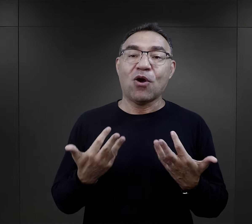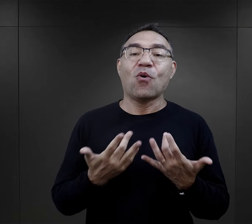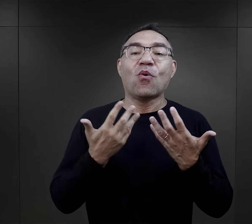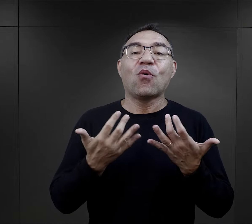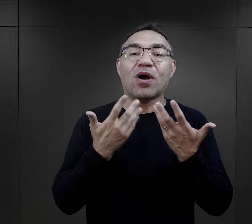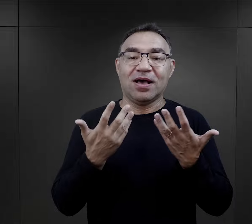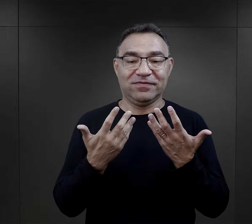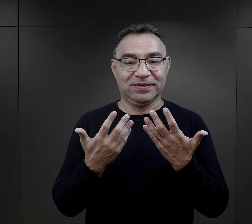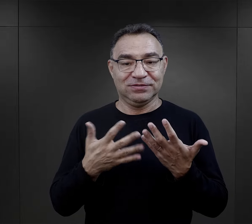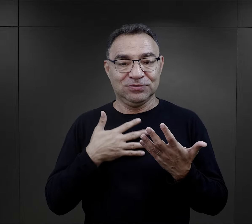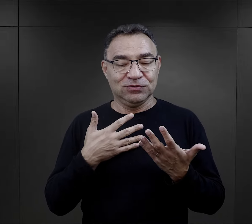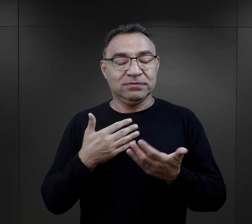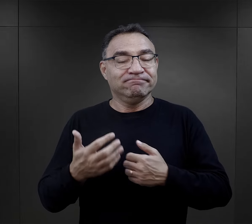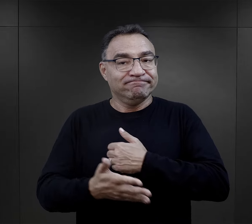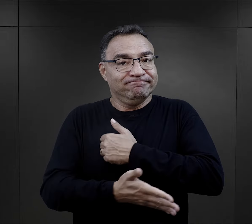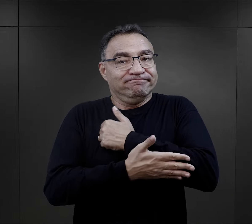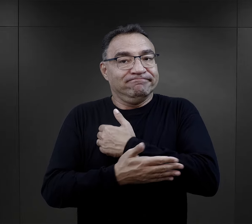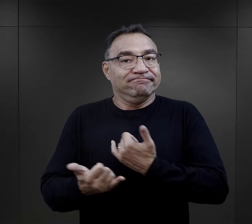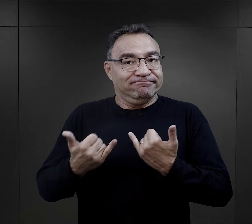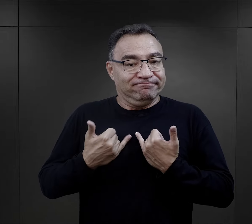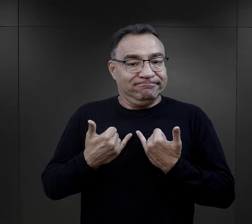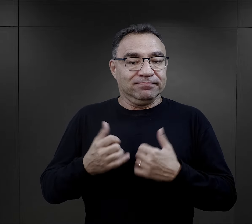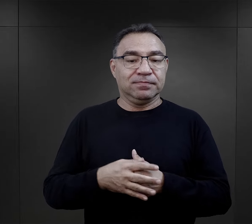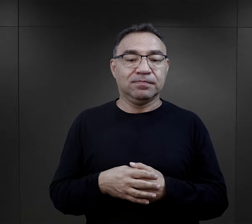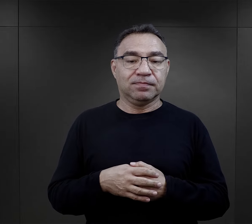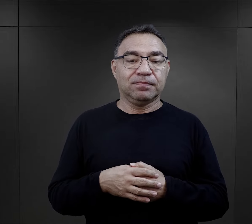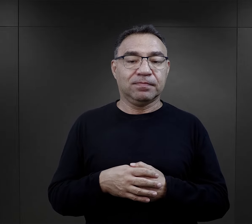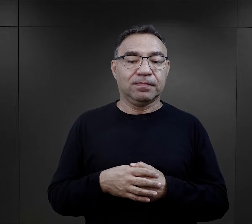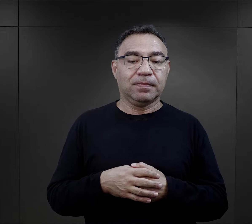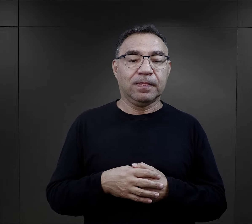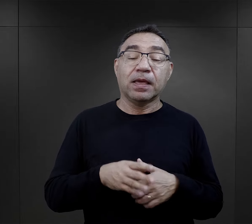było to zawsze łatwiejsze i niezwykle wspierające.